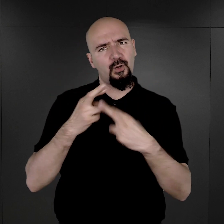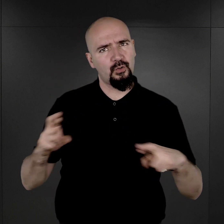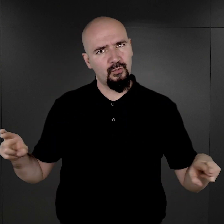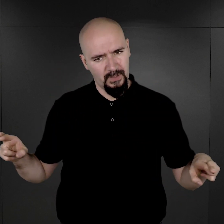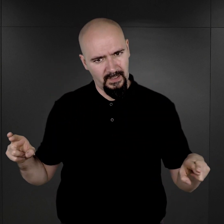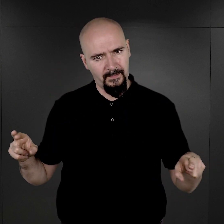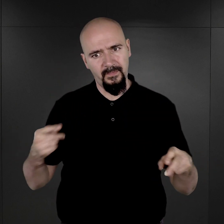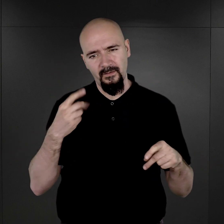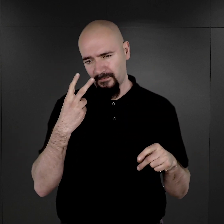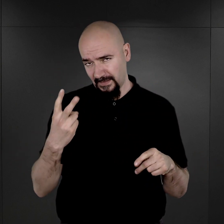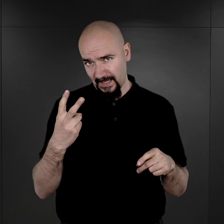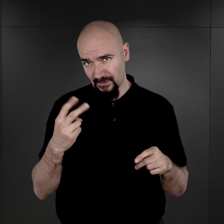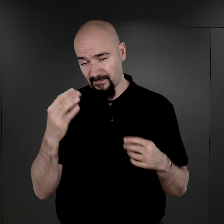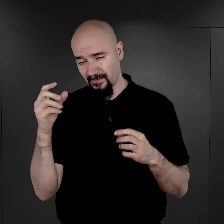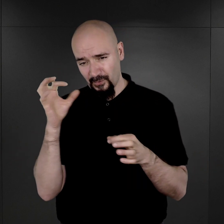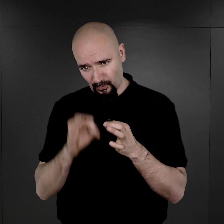otóż widać wyraźnie,